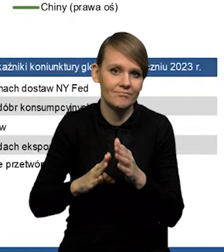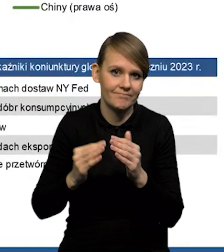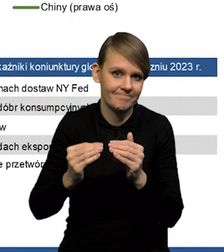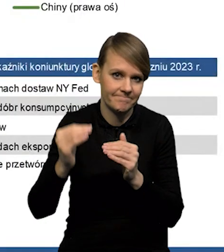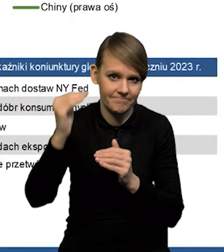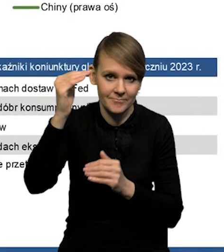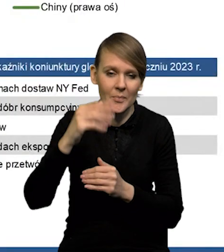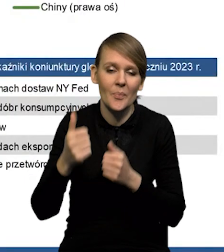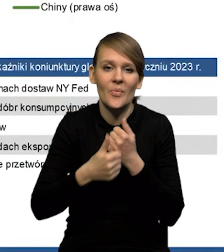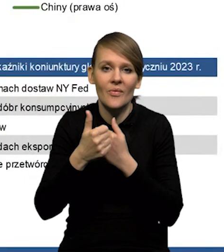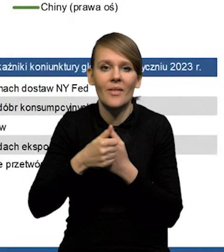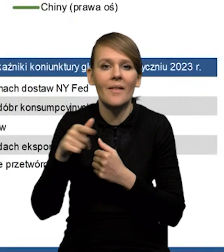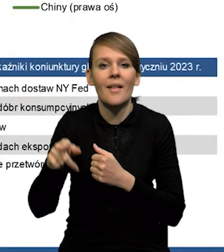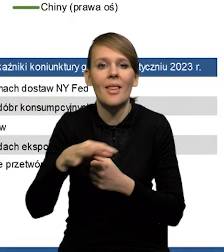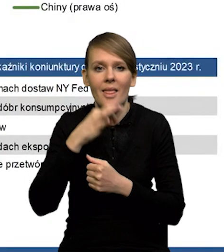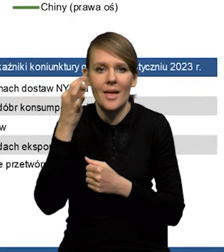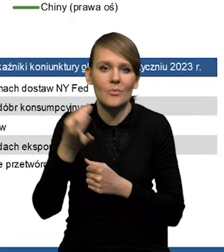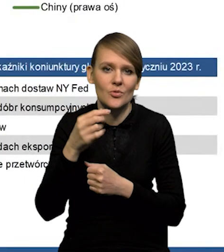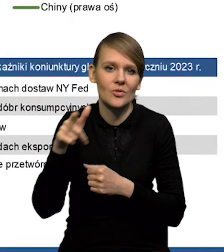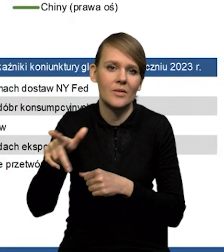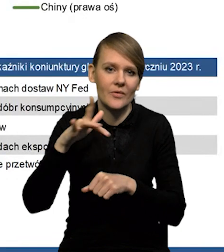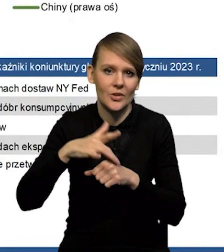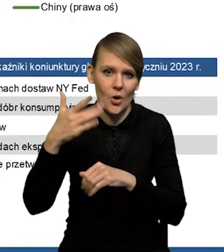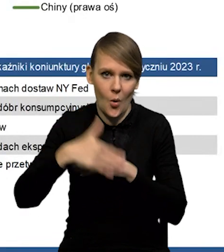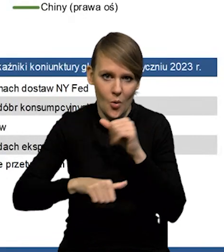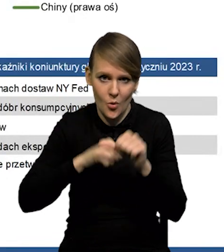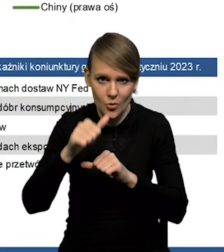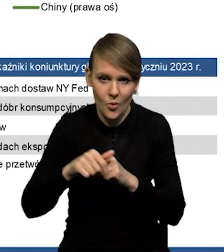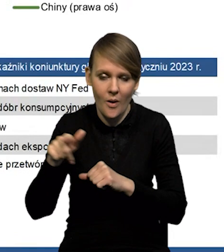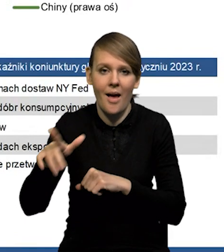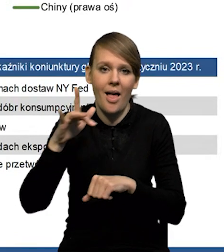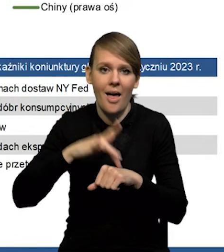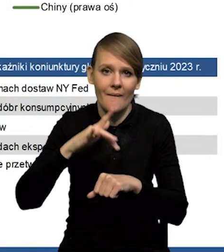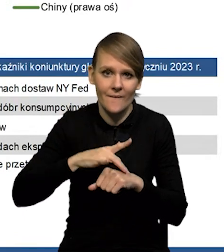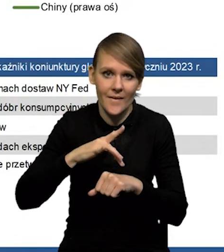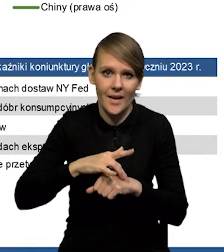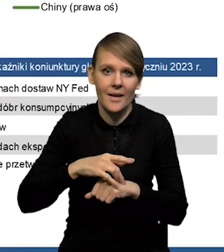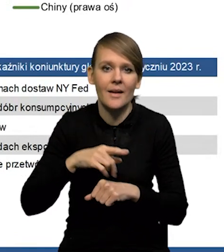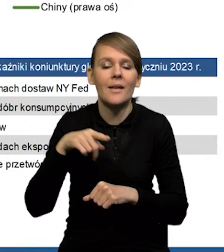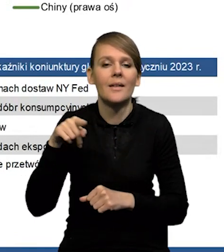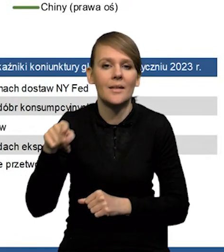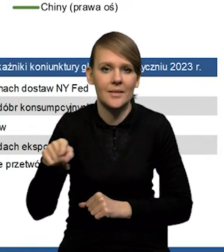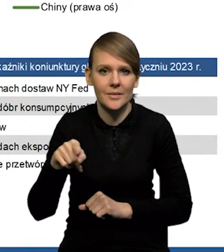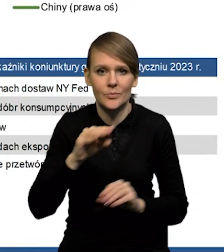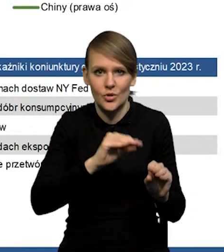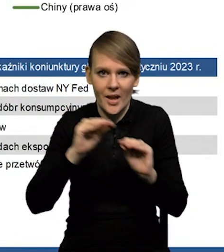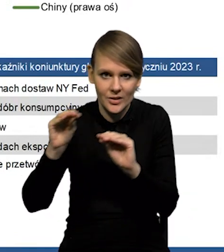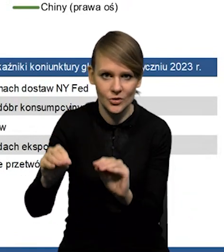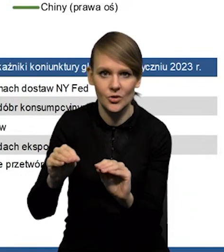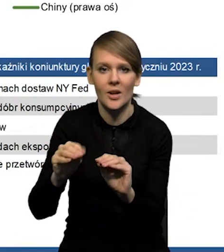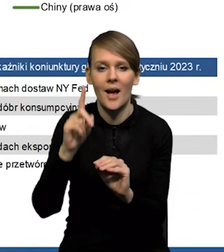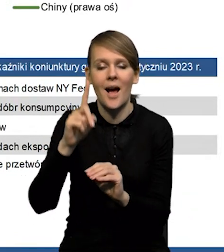ze względu na lepsze dane za koniec ubiegłego roku i ten efekt przeniesienia, czyli tzw. car-over Natomiast w tym dłuższym okresie